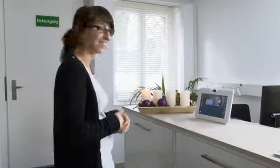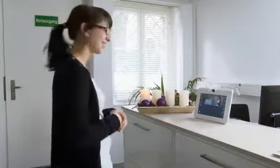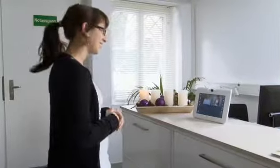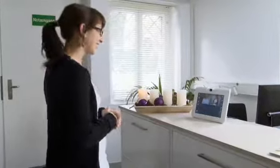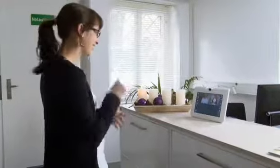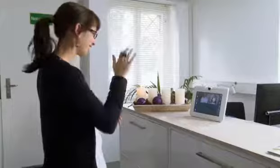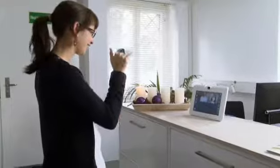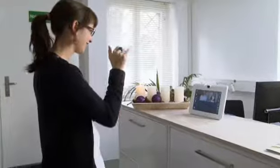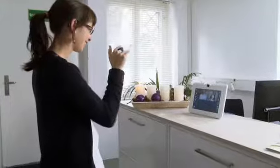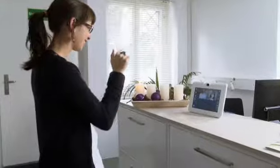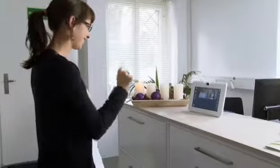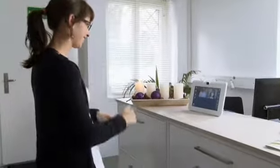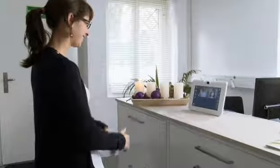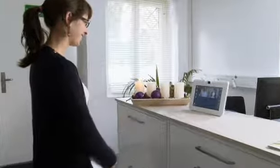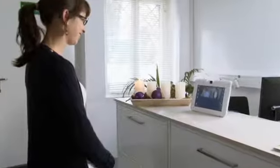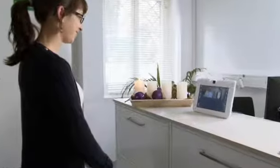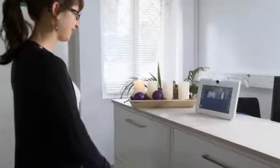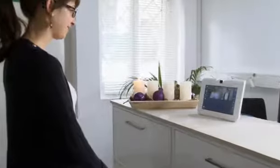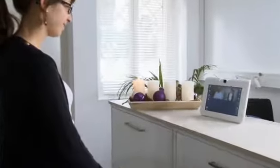Auf Wiedersehen.